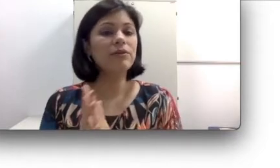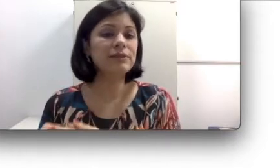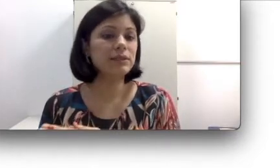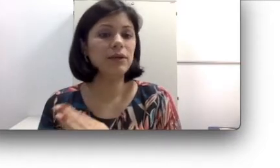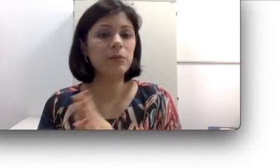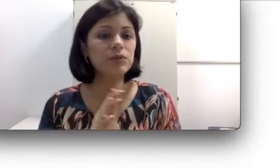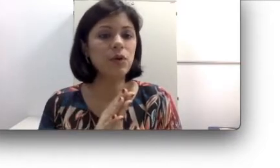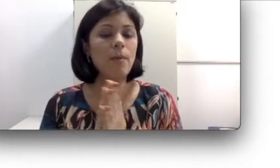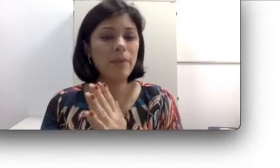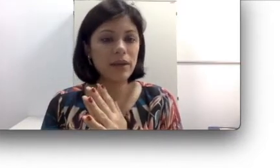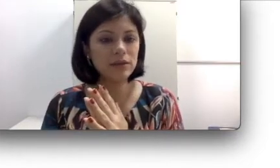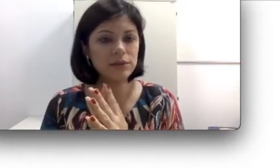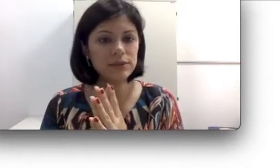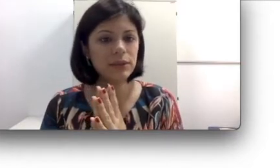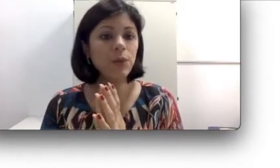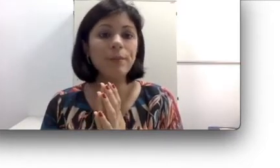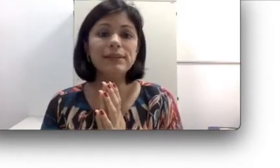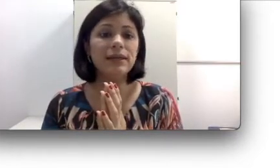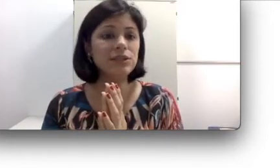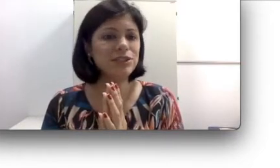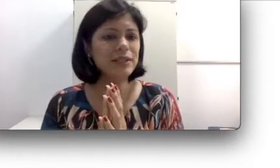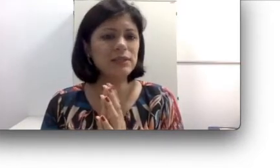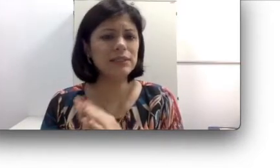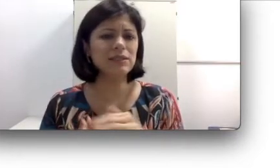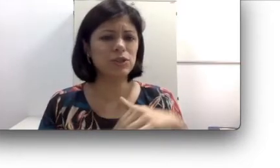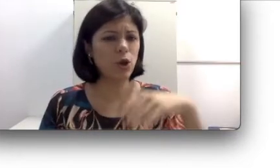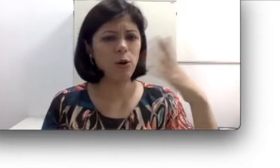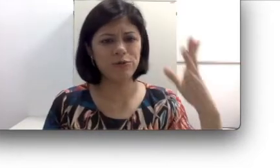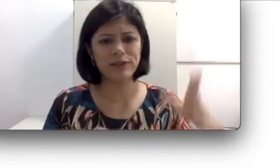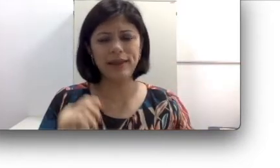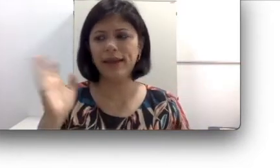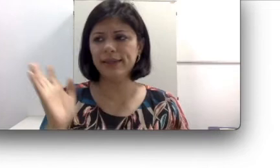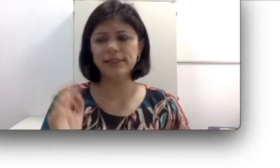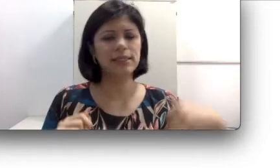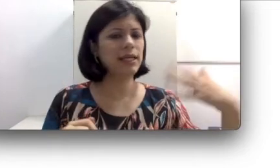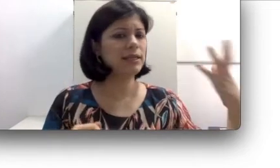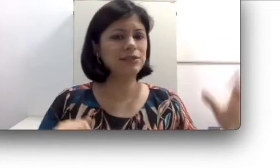fazer com que a pessoa perda a audição, mas agora ela já tem às vezes 9, 10, 15,